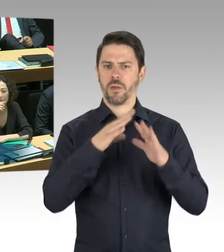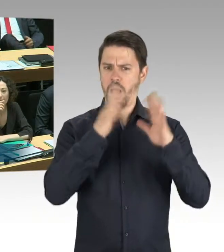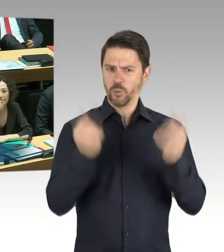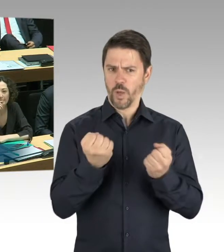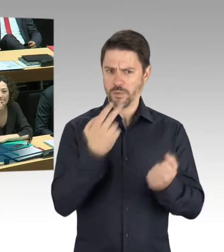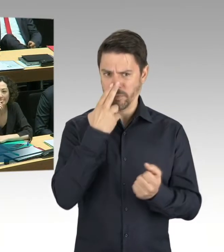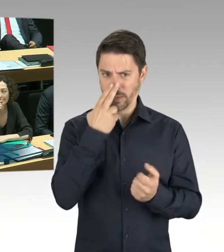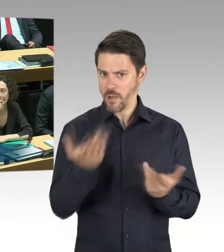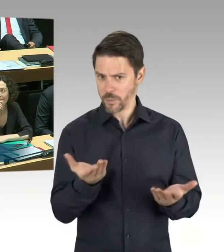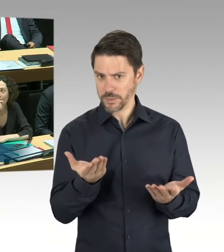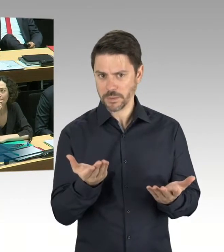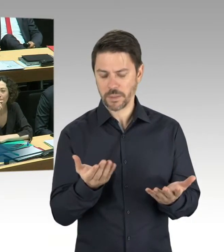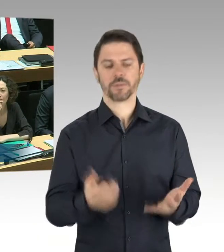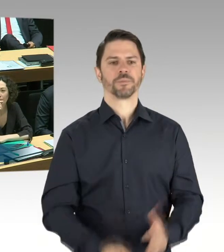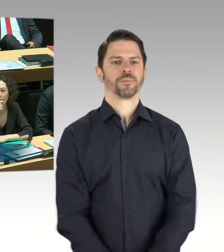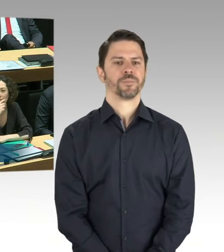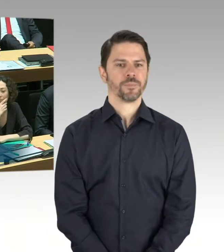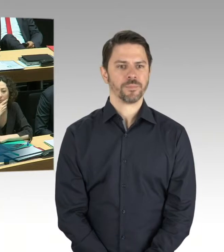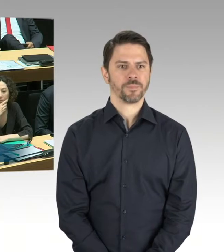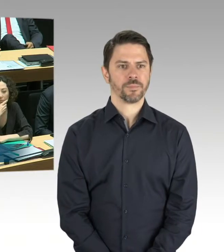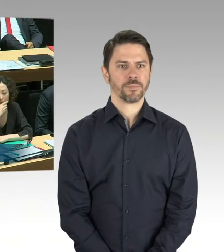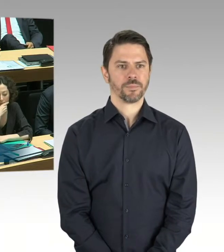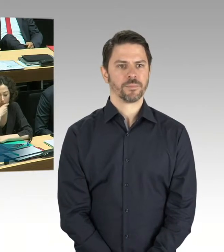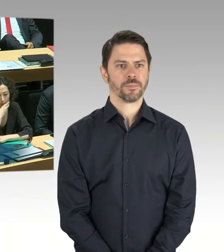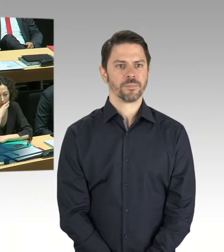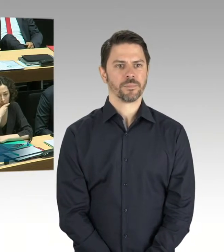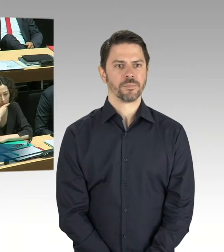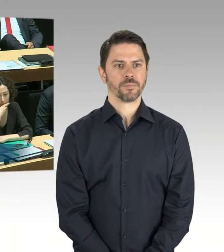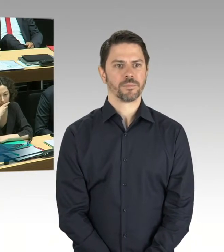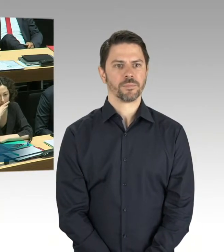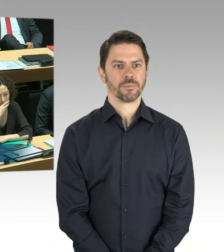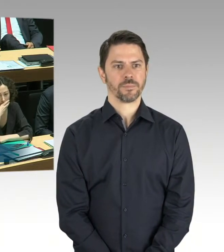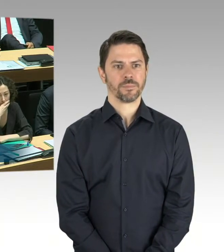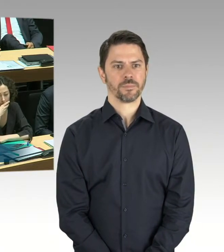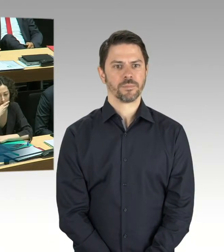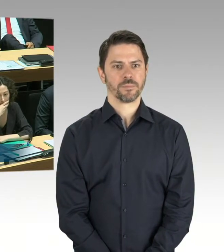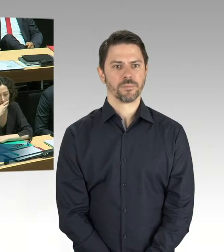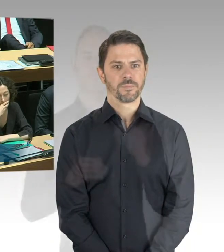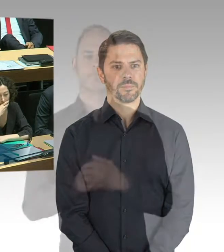im Zuge einer avisierten energetischen Sanierung der Berlinischen Galerie, die dann auch,